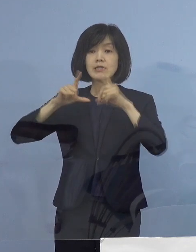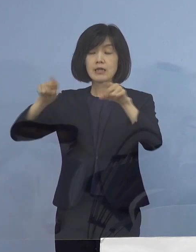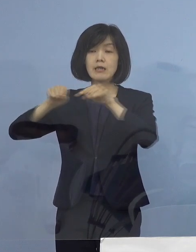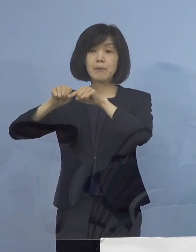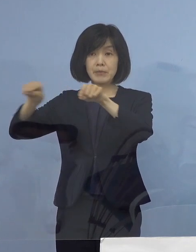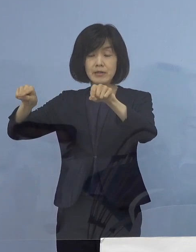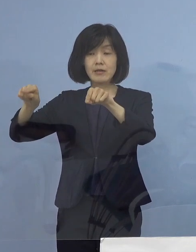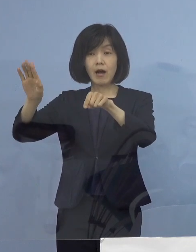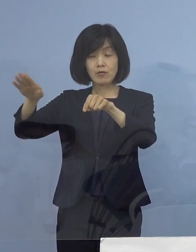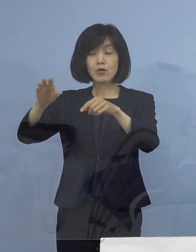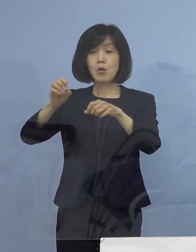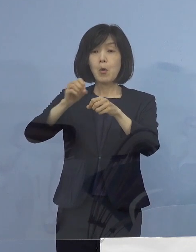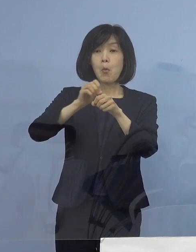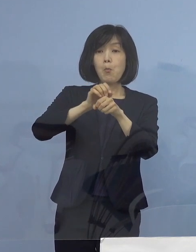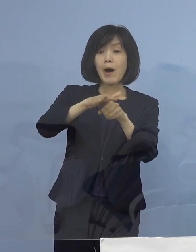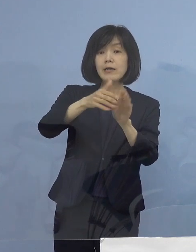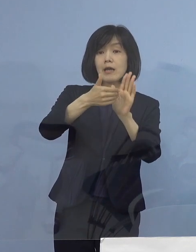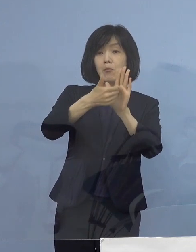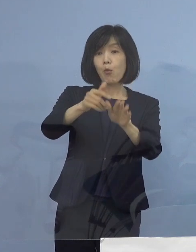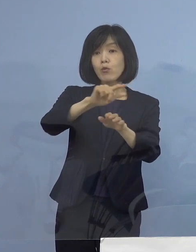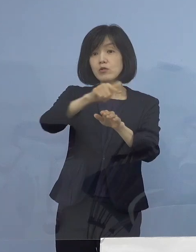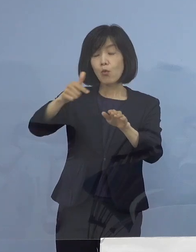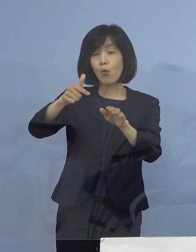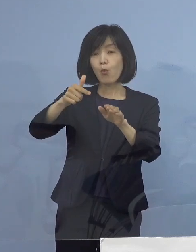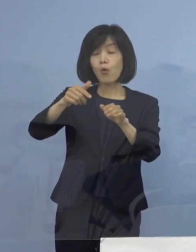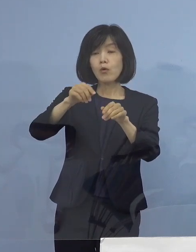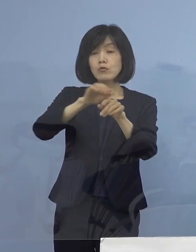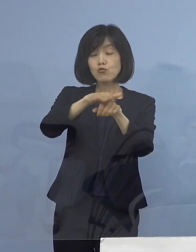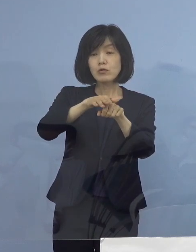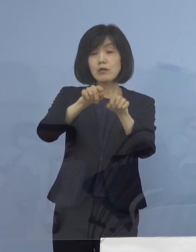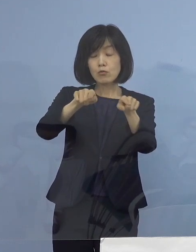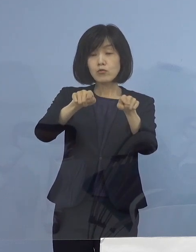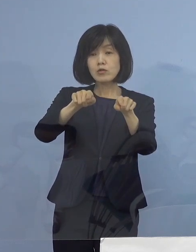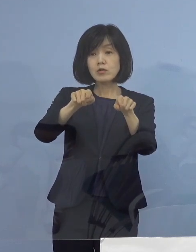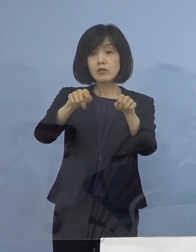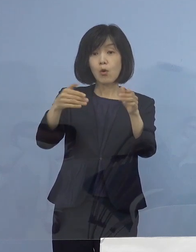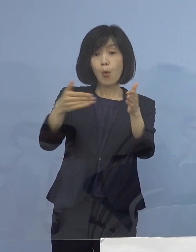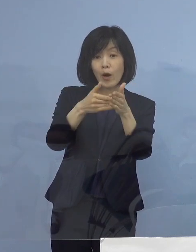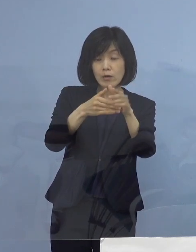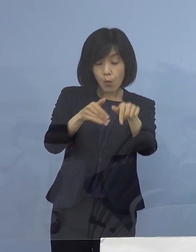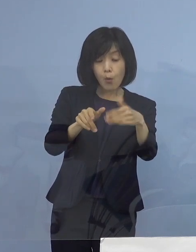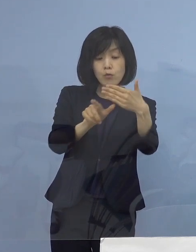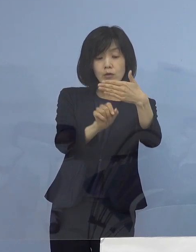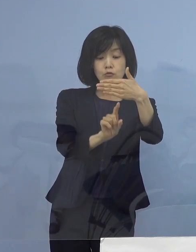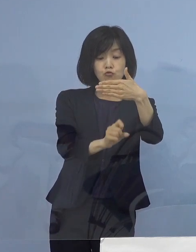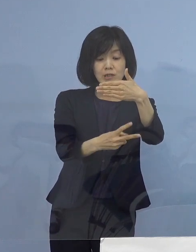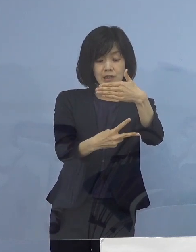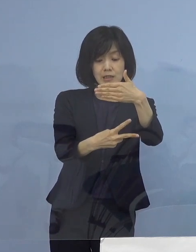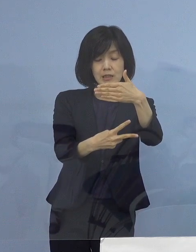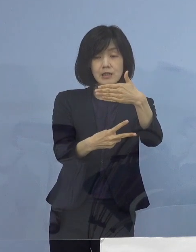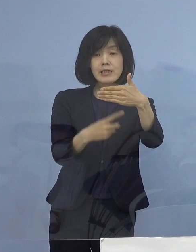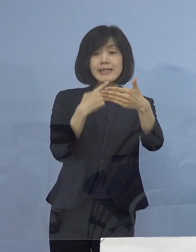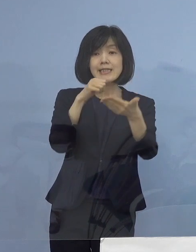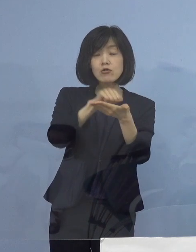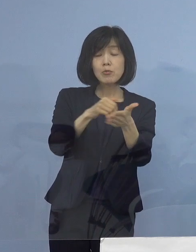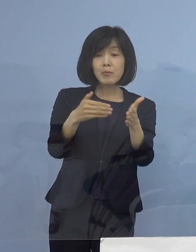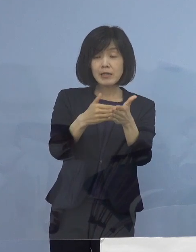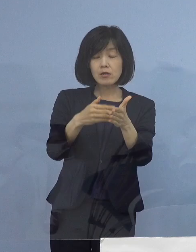あるいは「まん延防止等重点措置」 その期限とされる9月12日 日曜日までの17日間